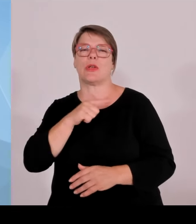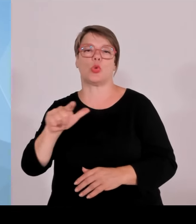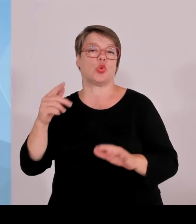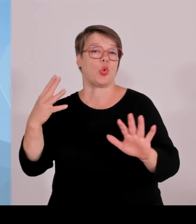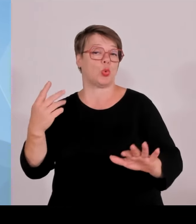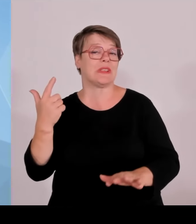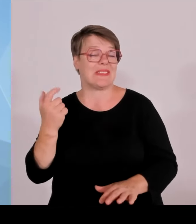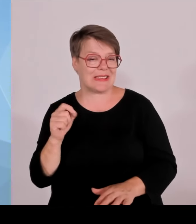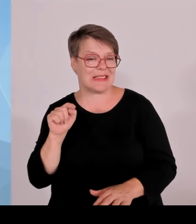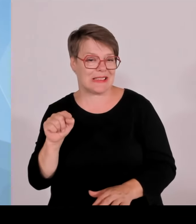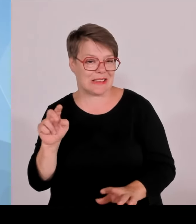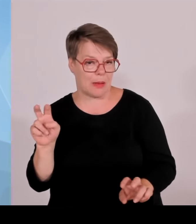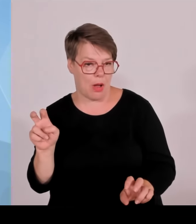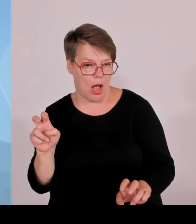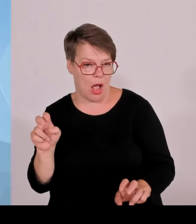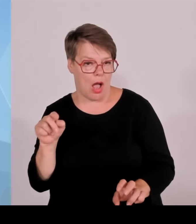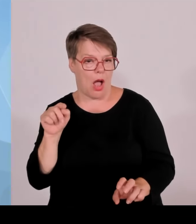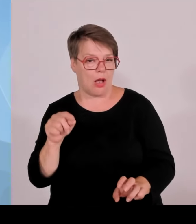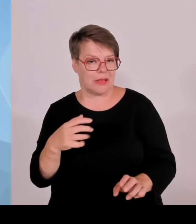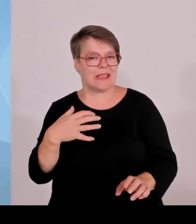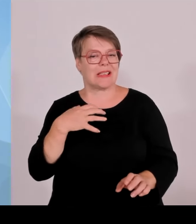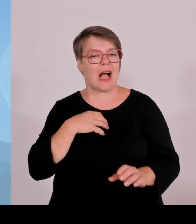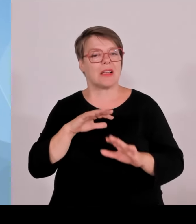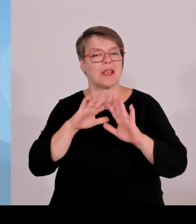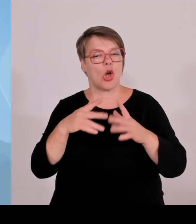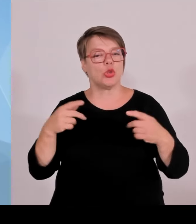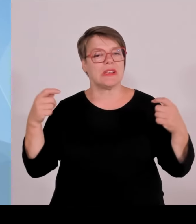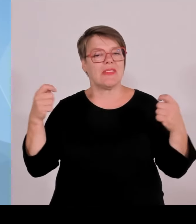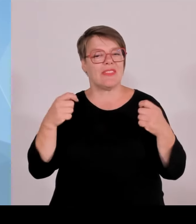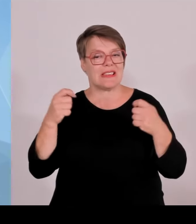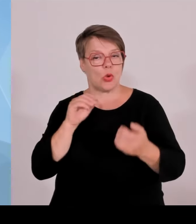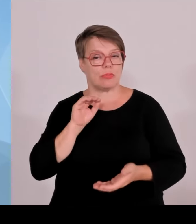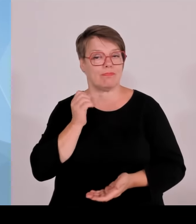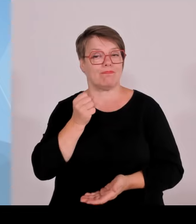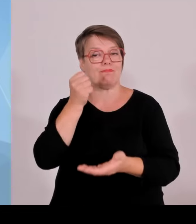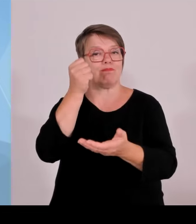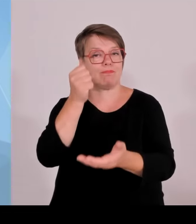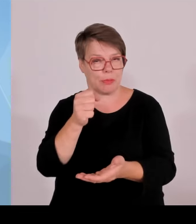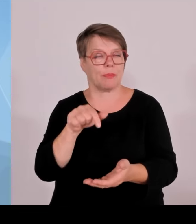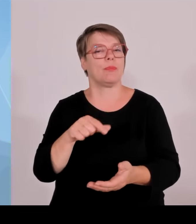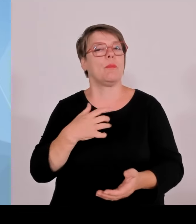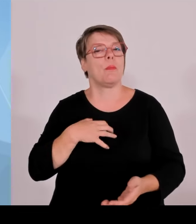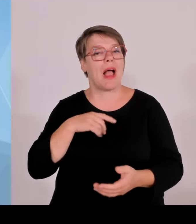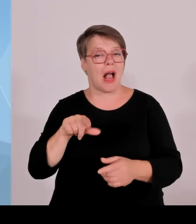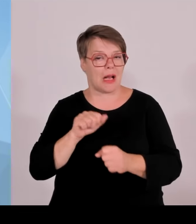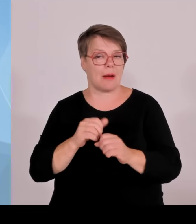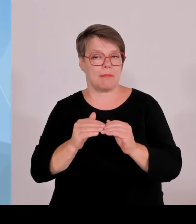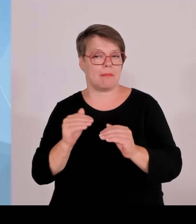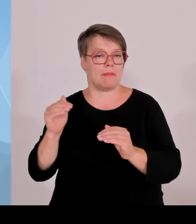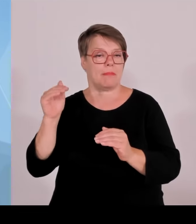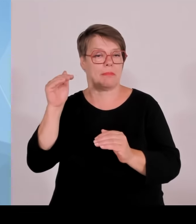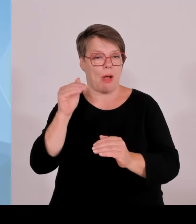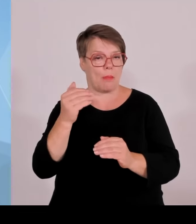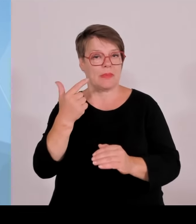deshalb bereits in der Umsetzung und Planung befindliche Neuinvestitionen,